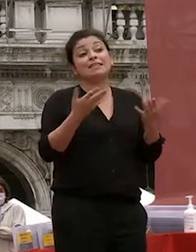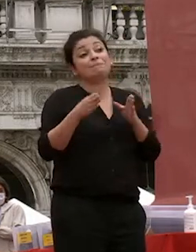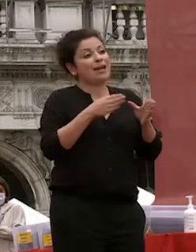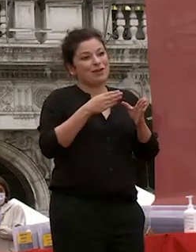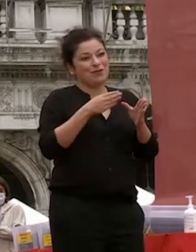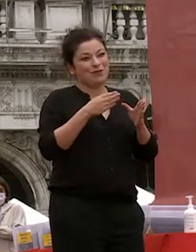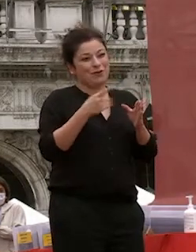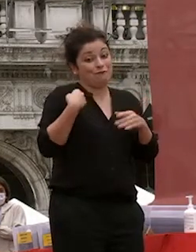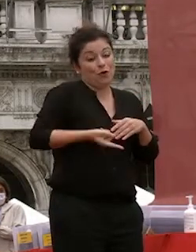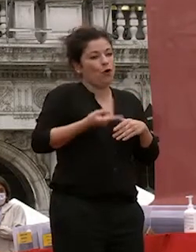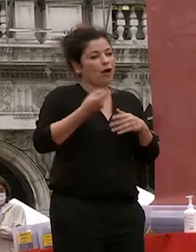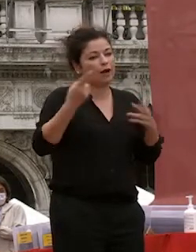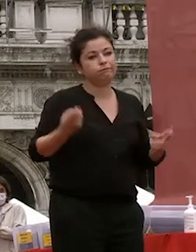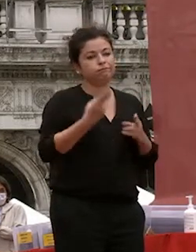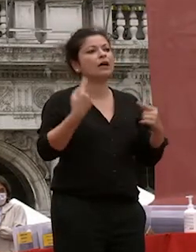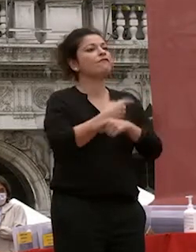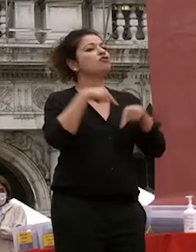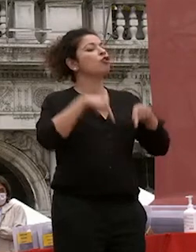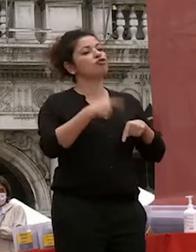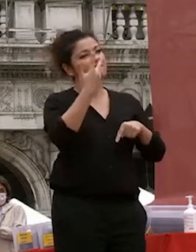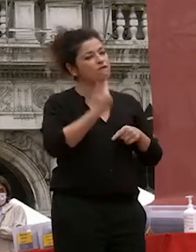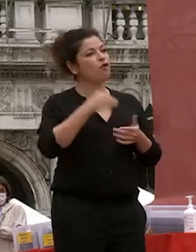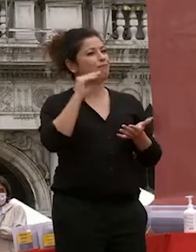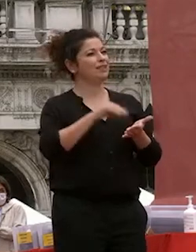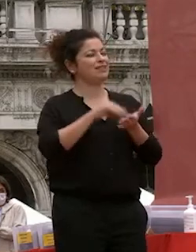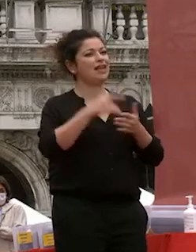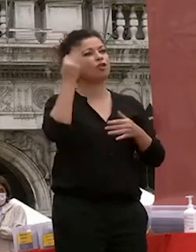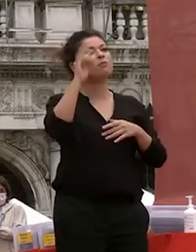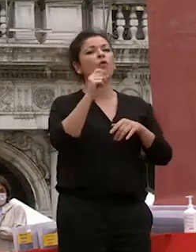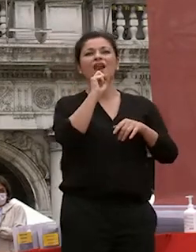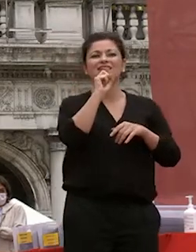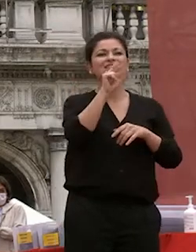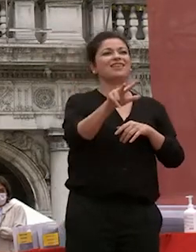oggi abbiamo voluto essere qui per dare un segnale che l'università riparte è